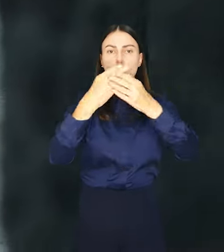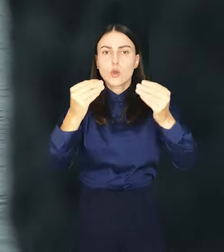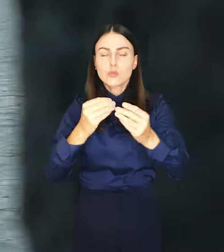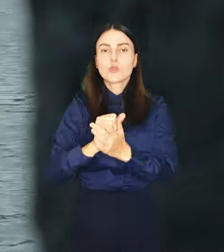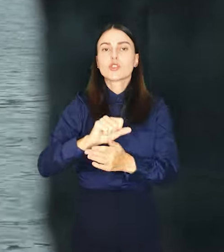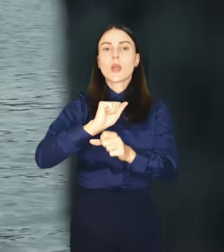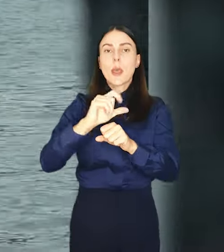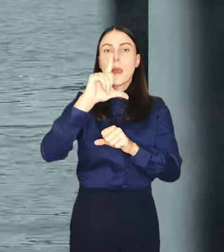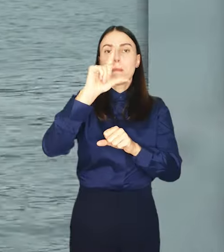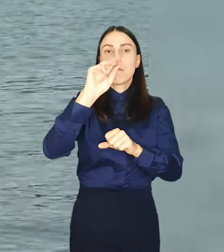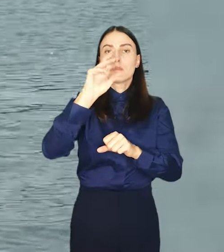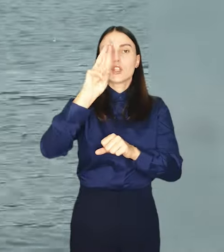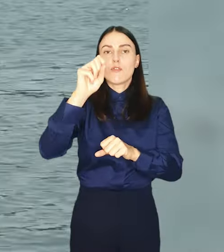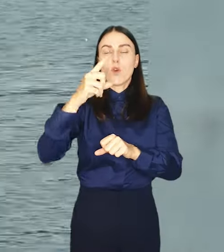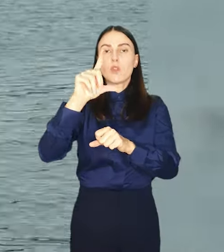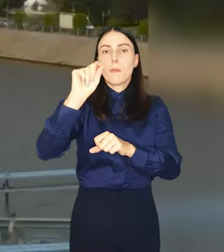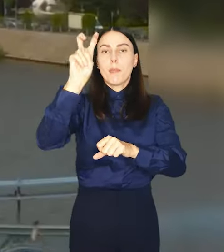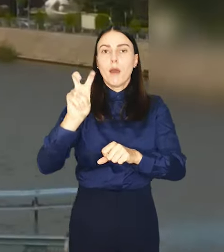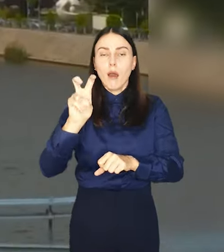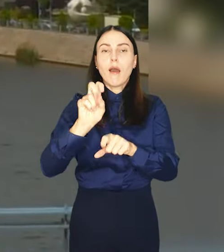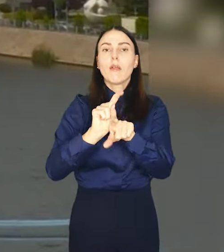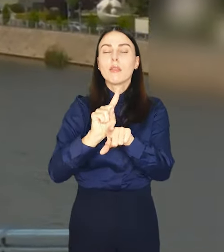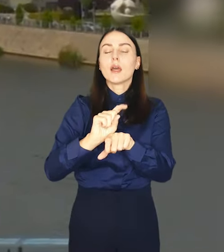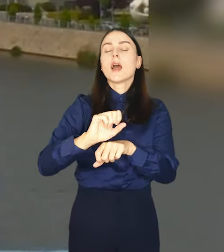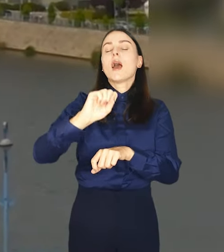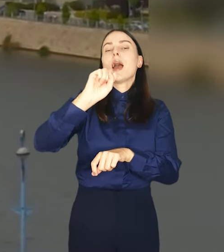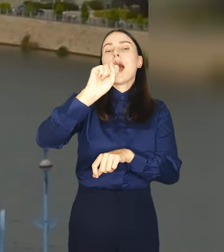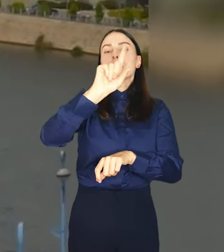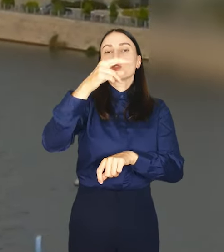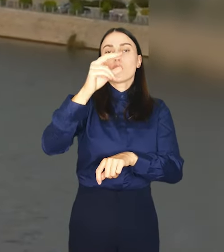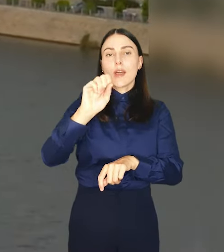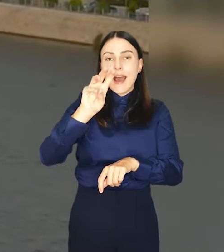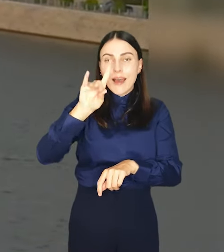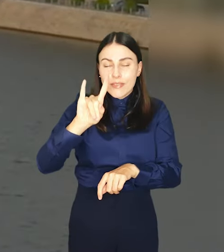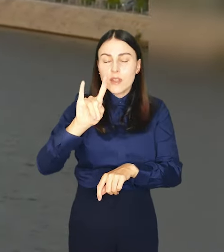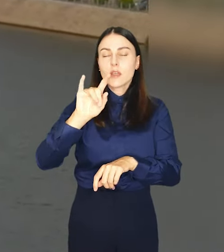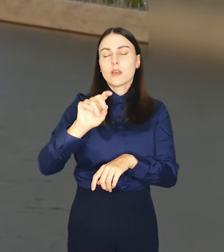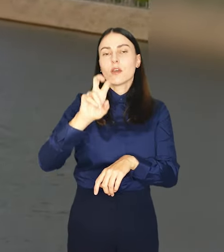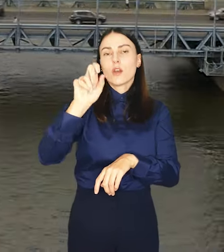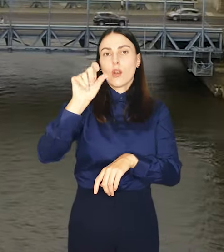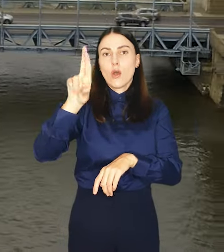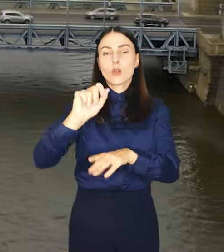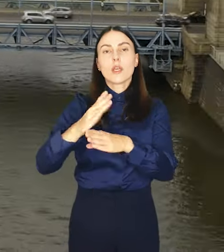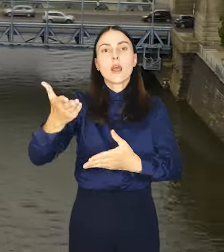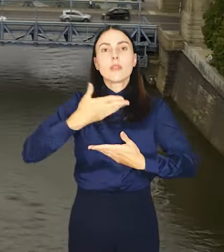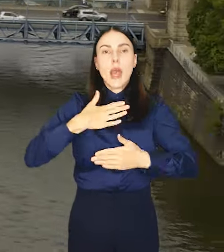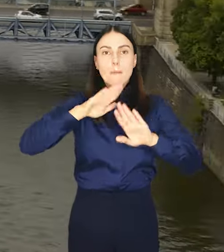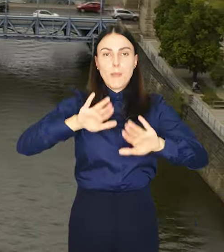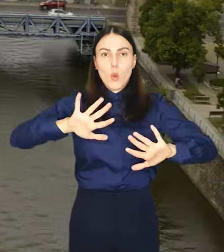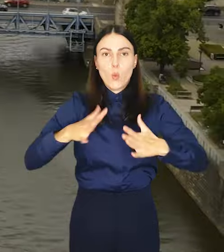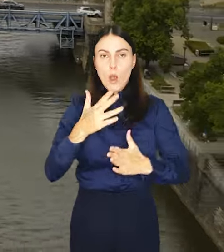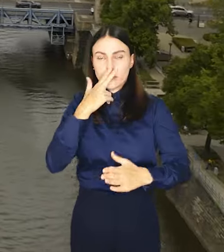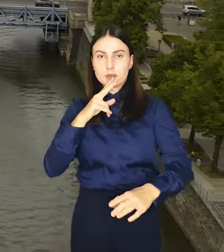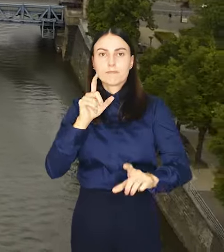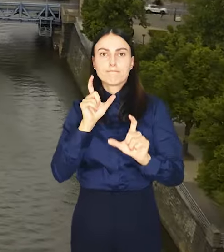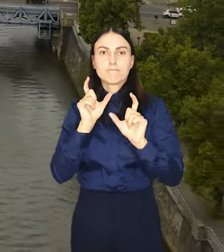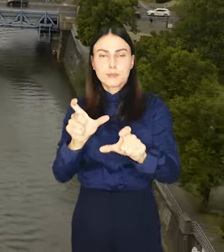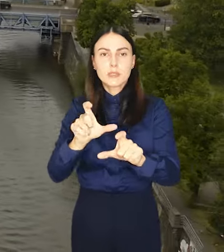przewodność, pH, temperatura, azotany i chlorki pozwoli na szybkie wykrywanie niepokojących zmian w jakości wody.